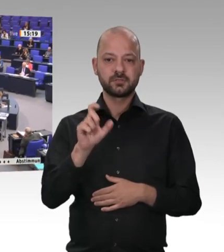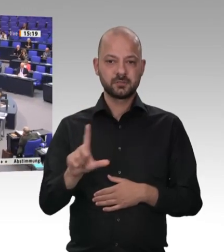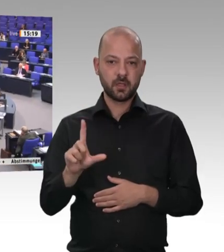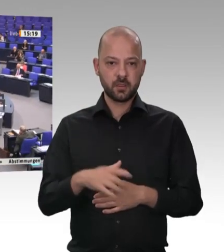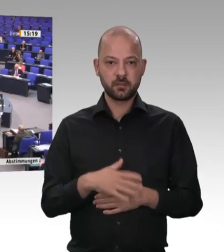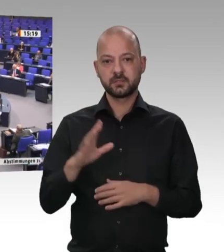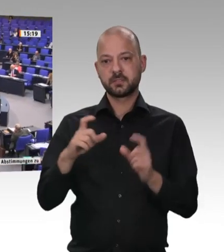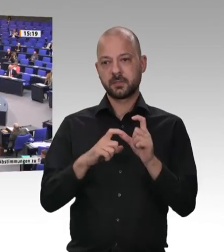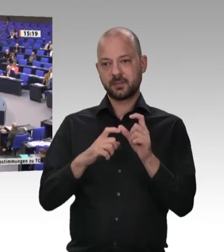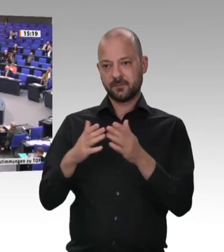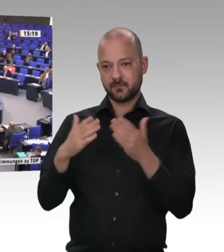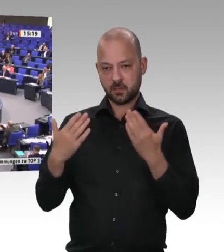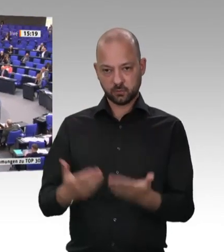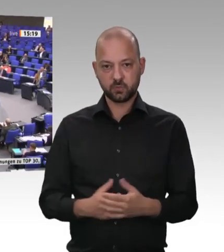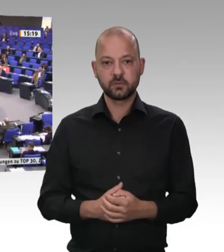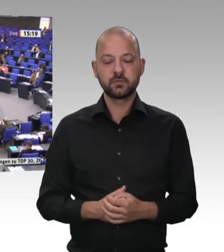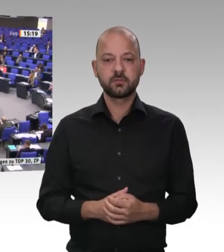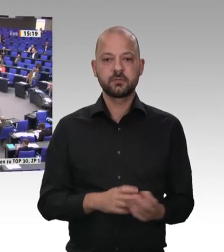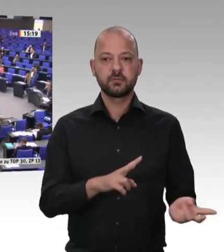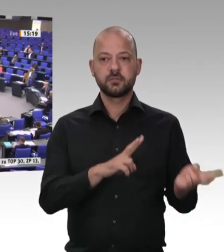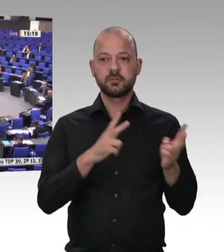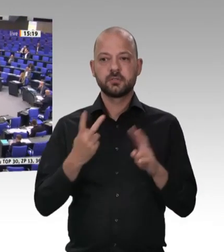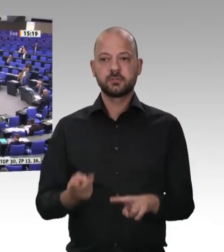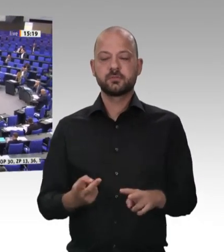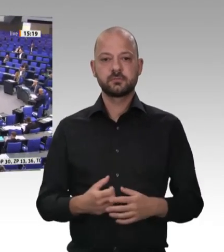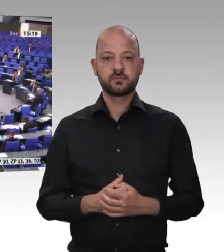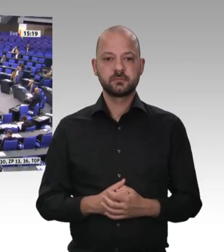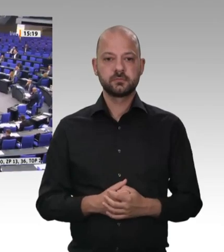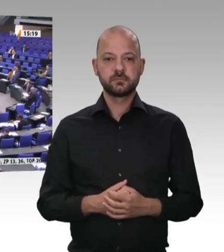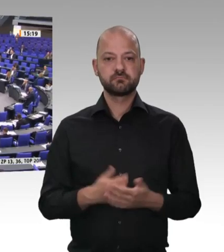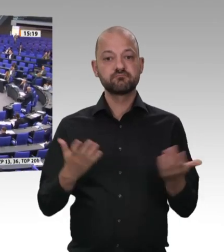uns auf dem Land üblich, dass einmal im Jahr die Waschküche ausgeräumt wurde.